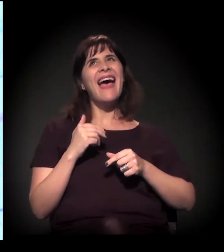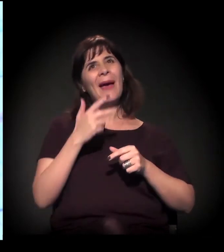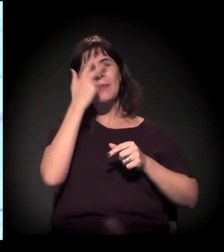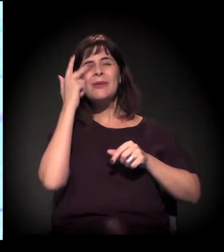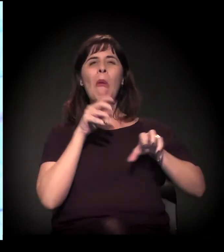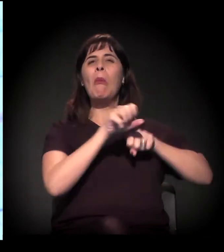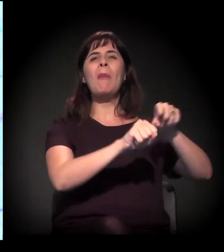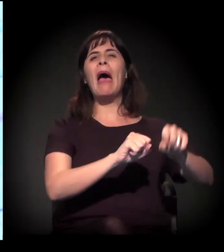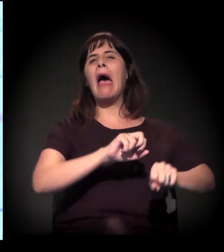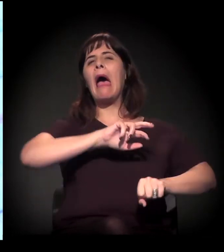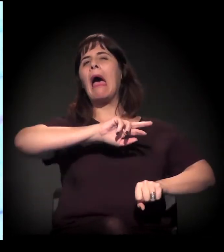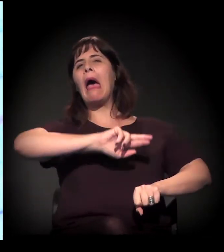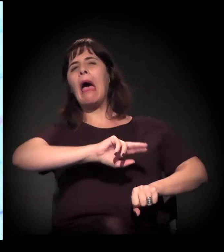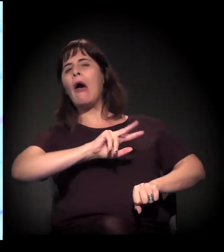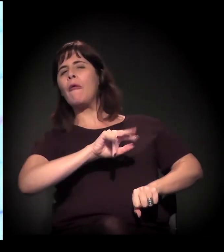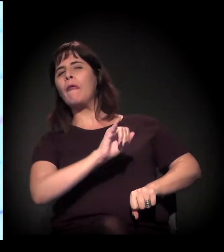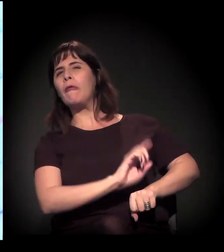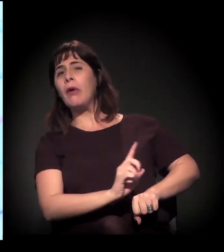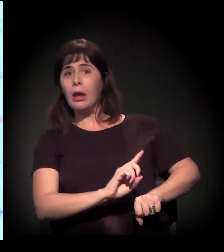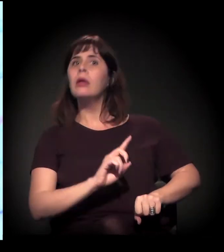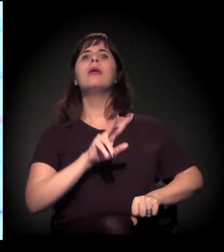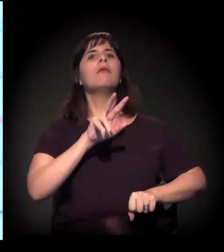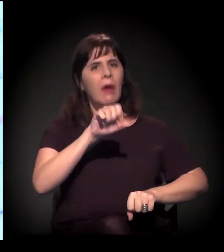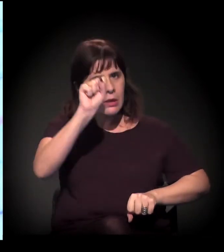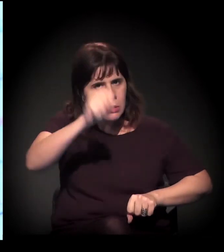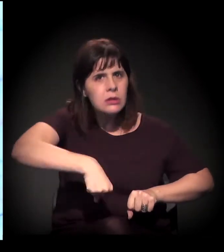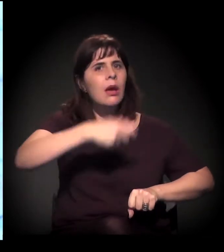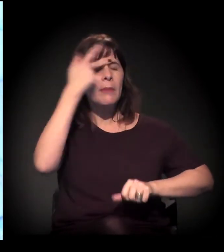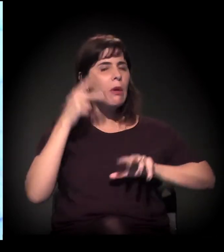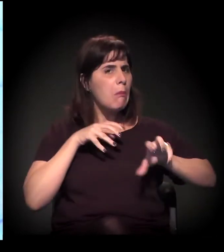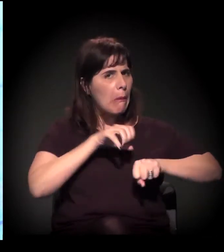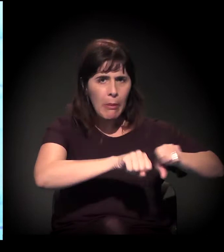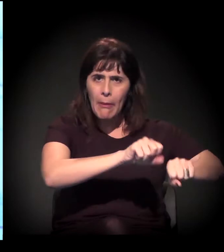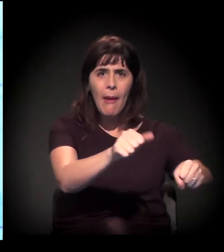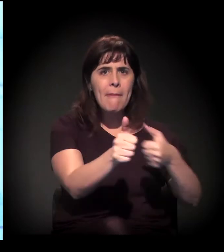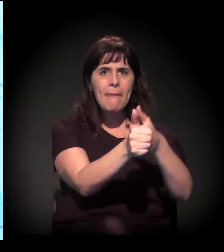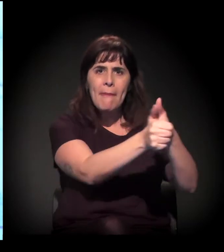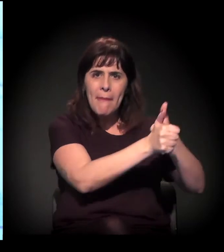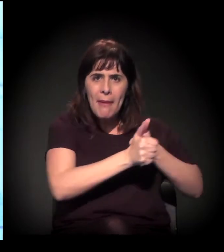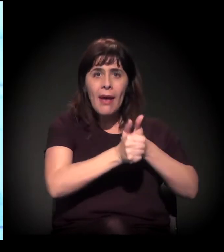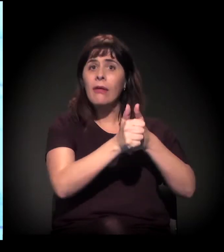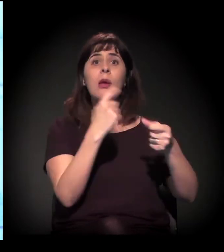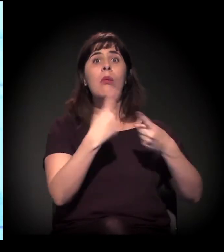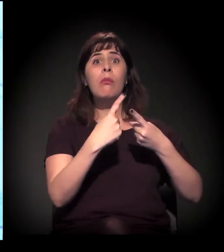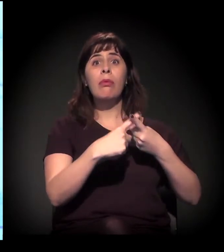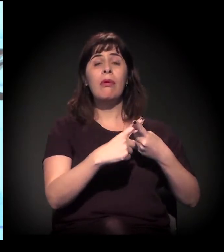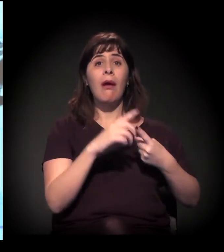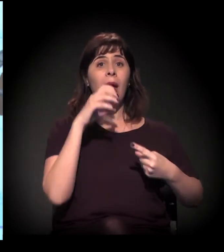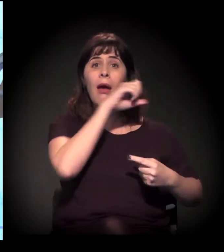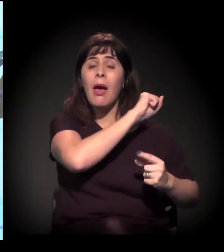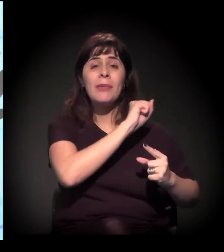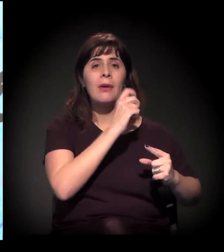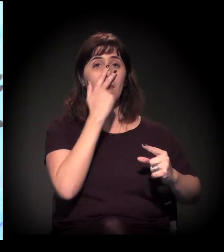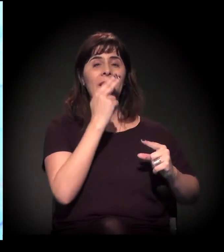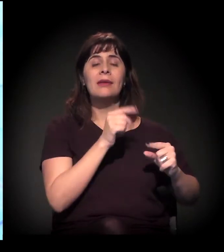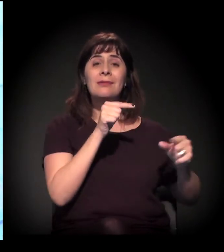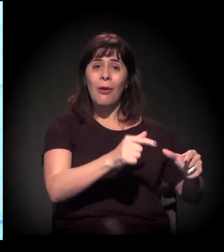Pelo contrário, com o processo de indução da especulação imobiliária, esse processo se intensificou.